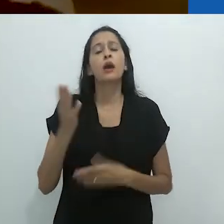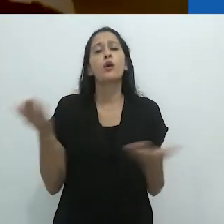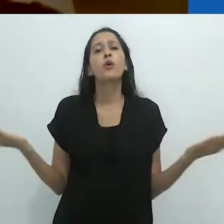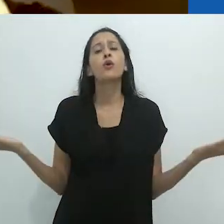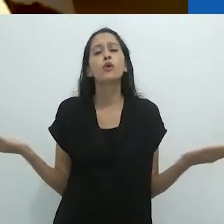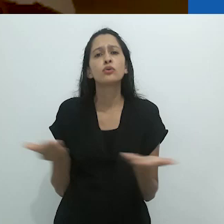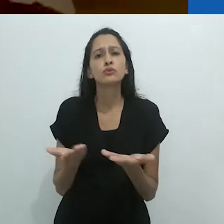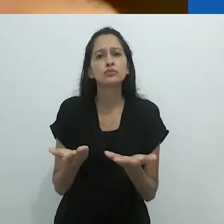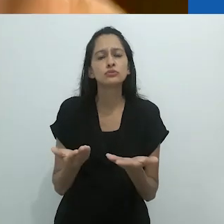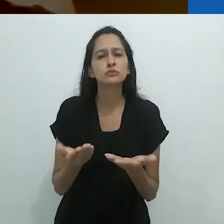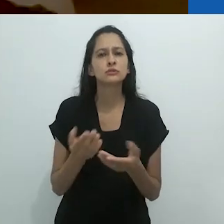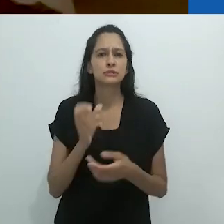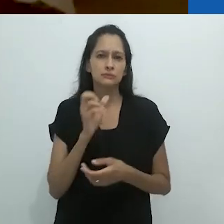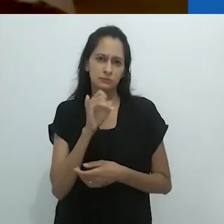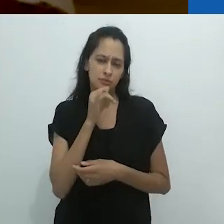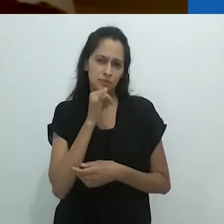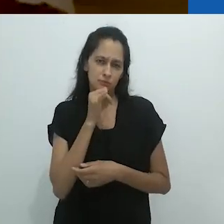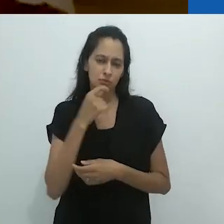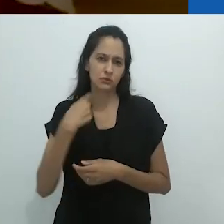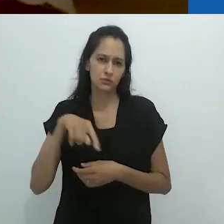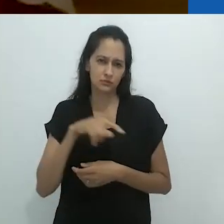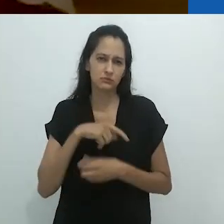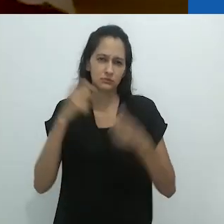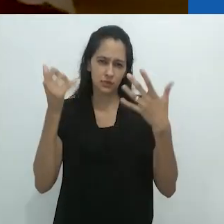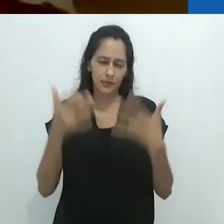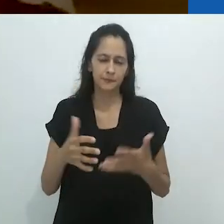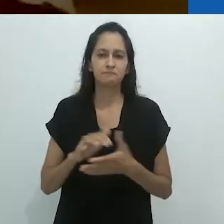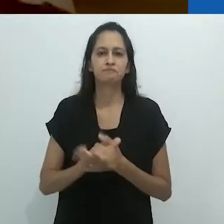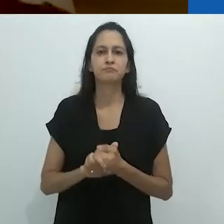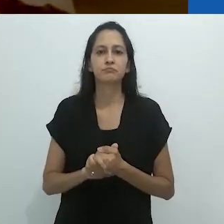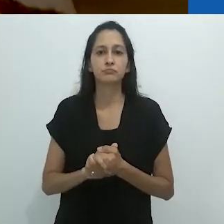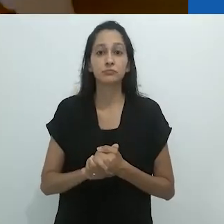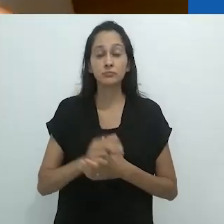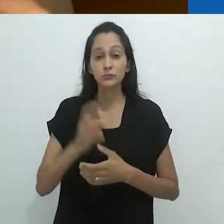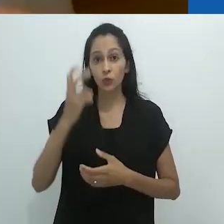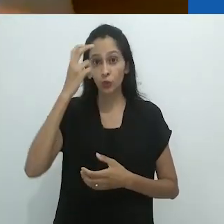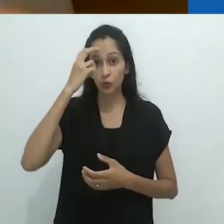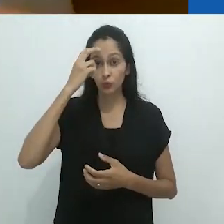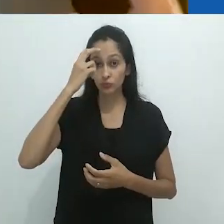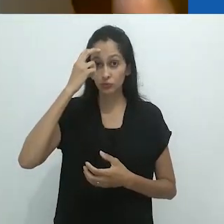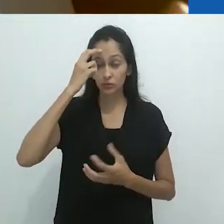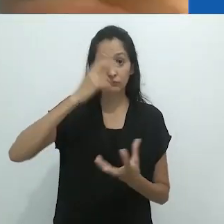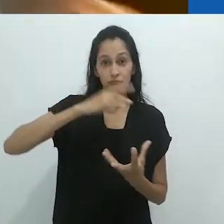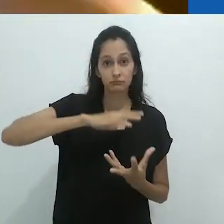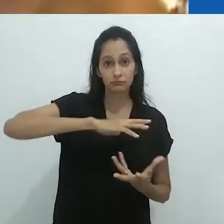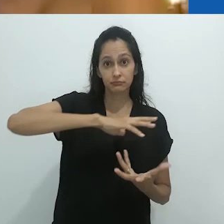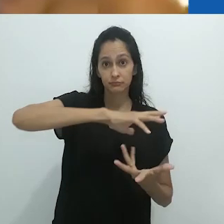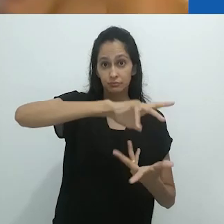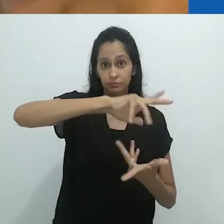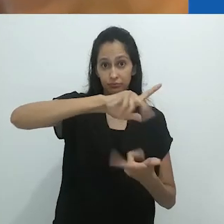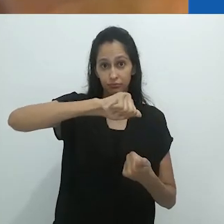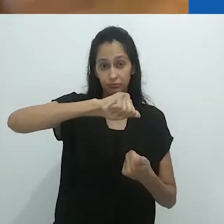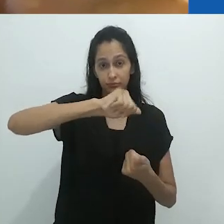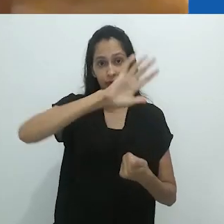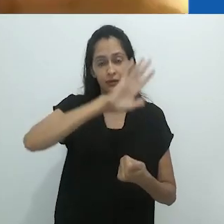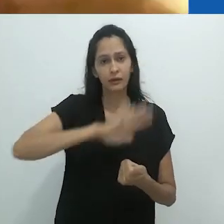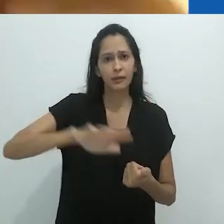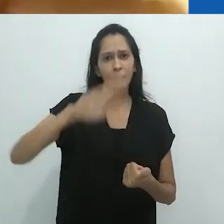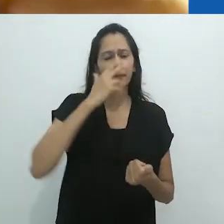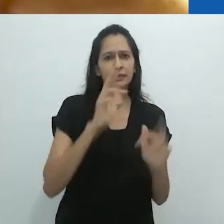Mas hoje e se apenas dissermos, a cultura do planeta